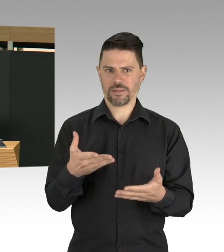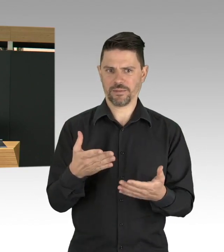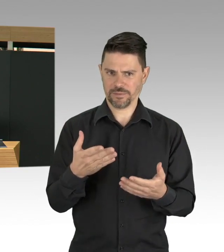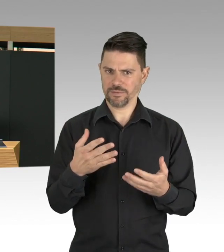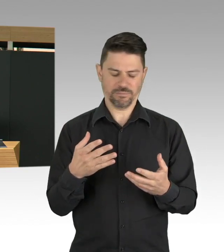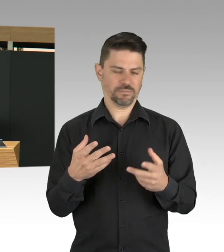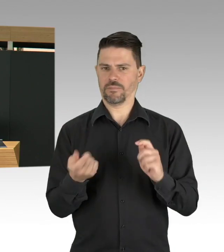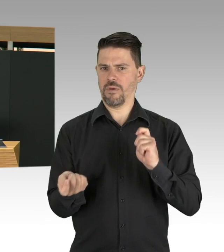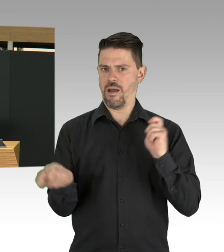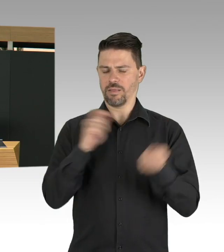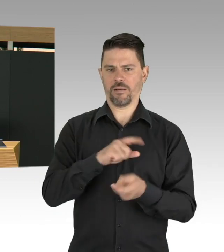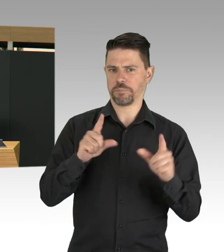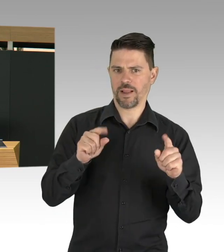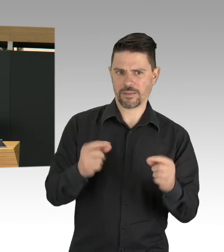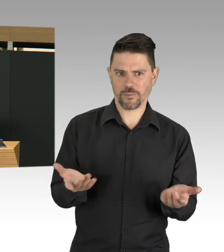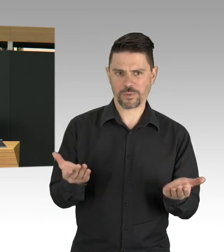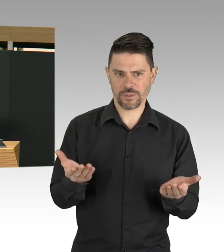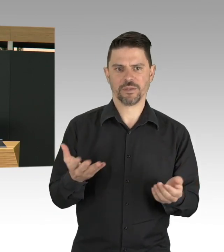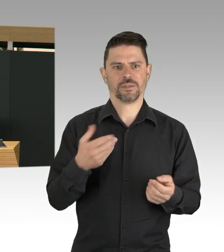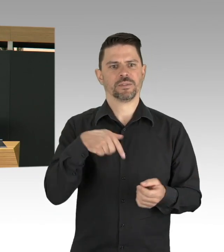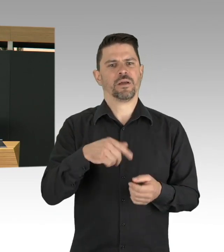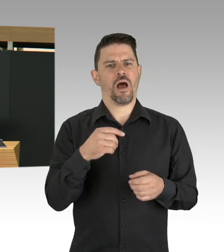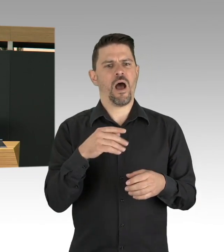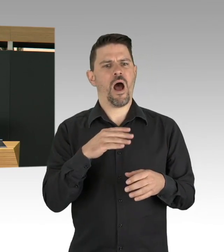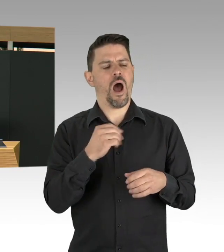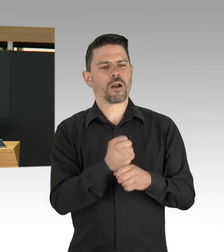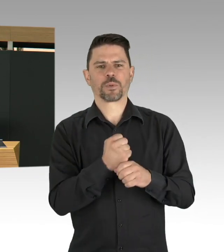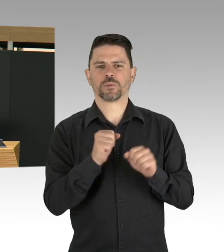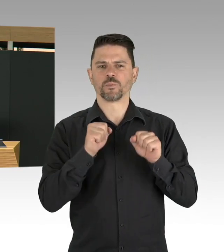Da kann man nicht auf andere zeigen, das ist Verantwortung von Arbeitgeberinnen und Arbeitgeber